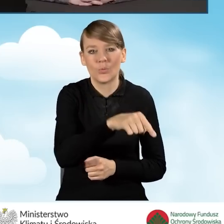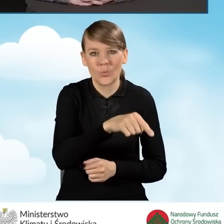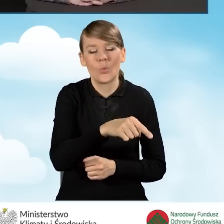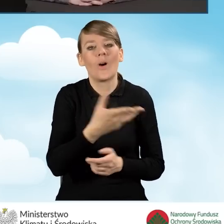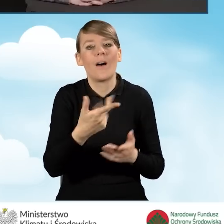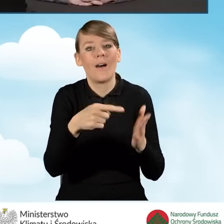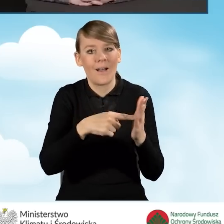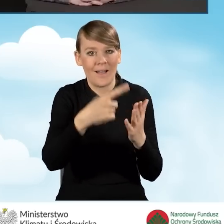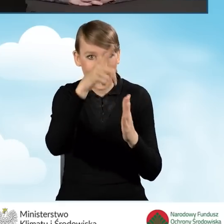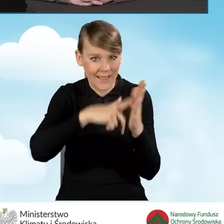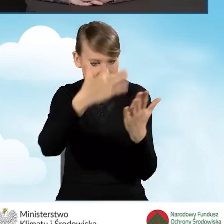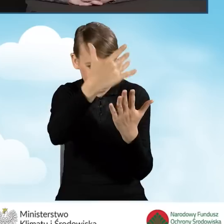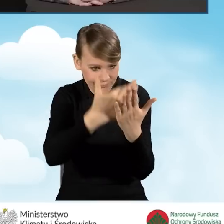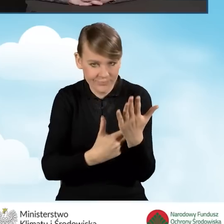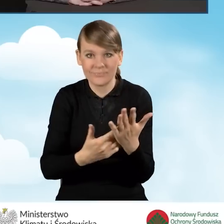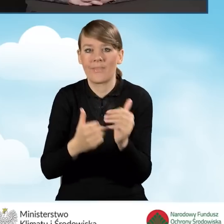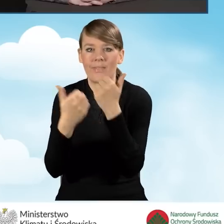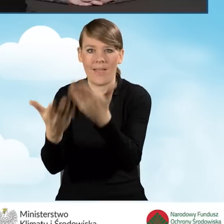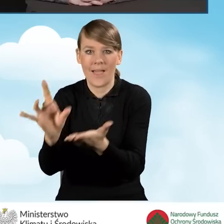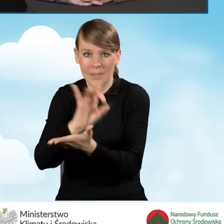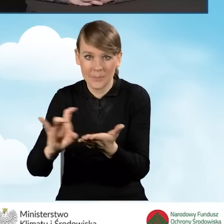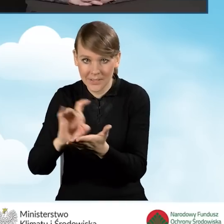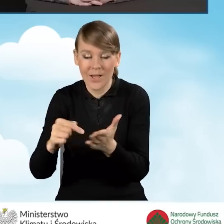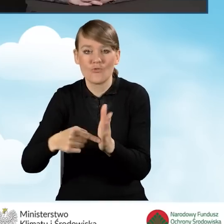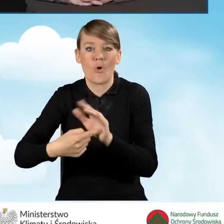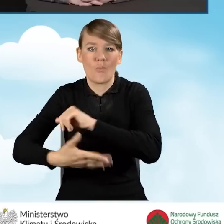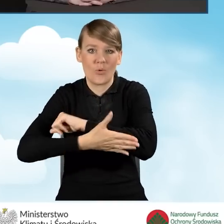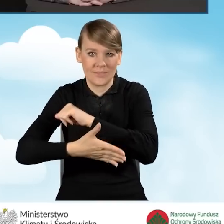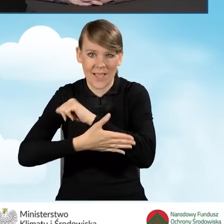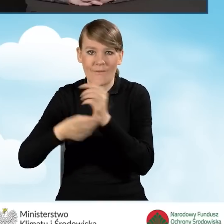i na podstawie tego wyciągu dokonuje płatności na konto gminy.